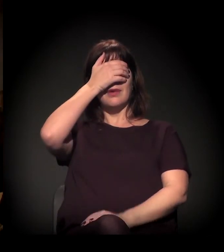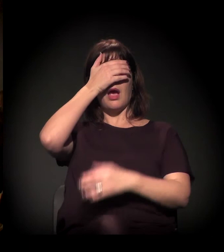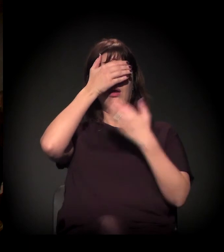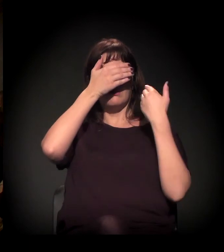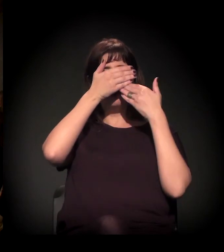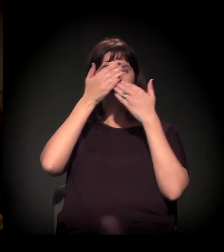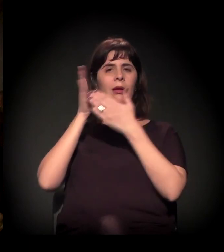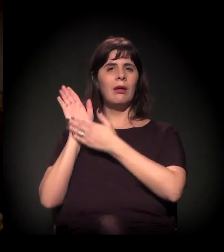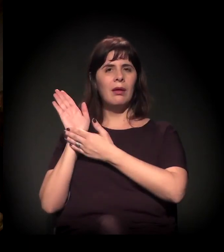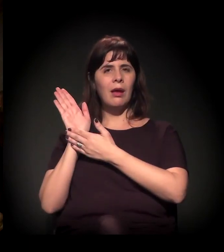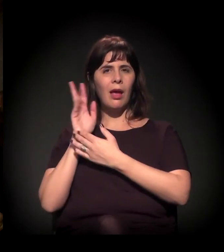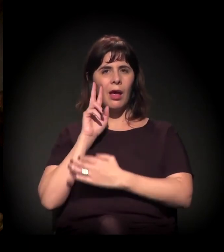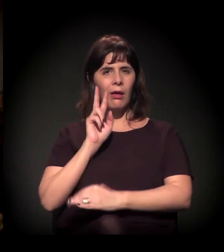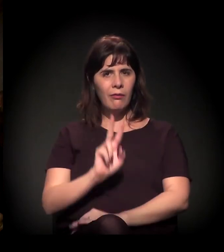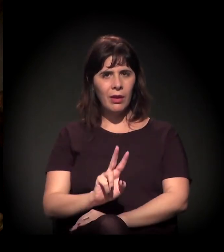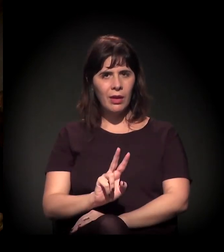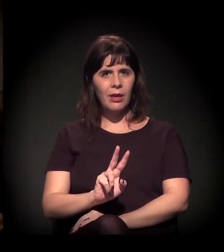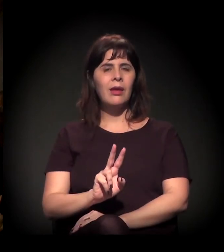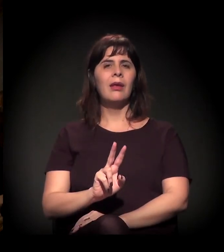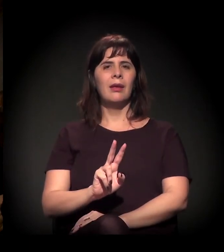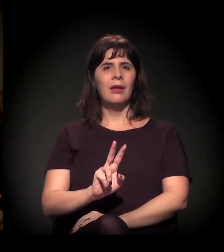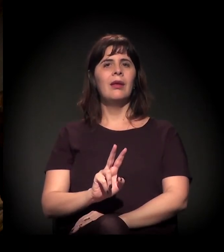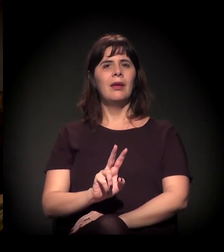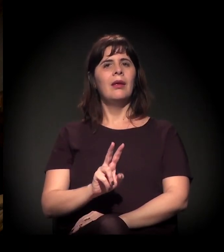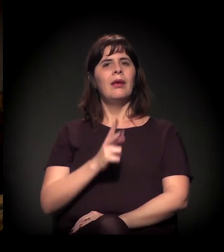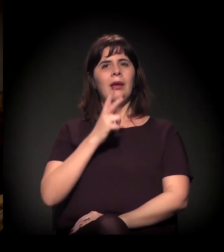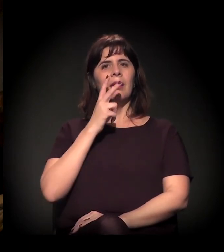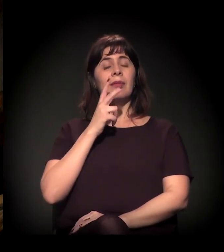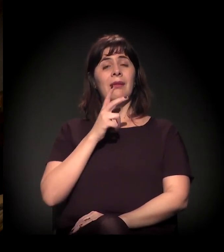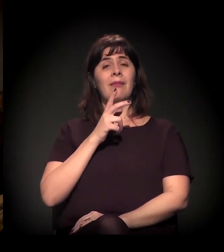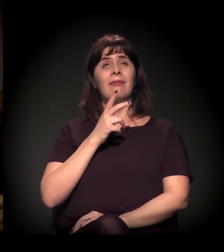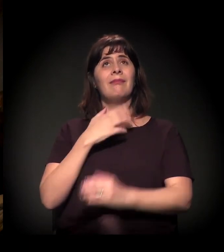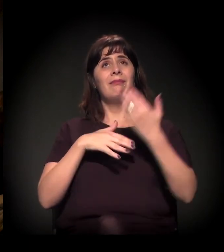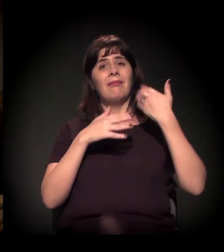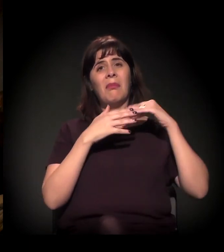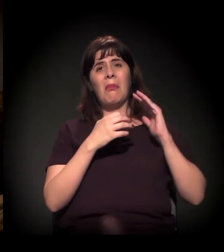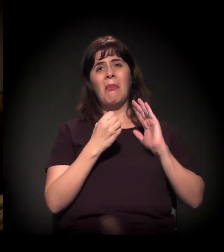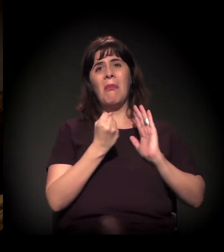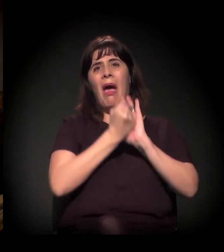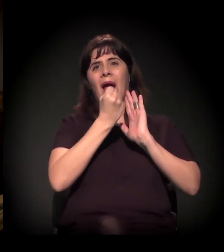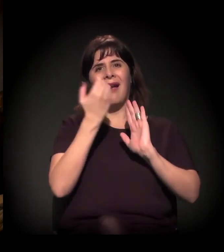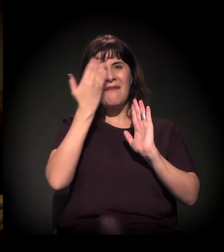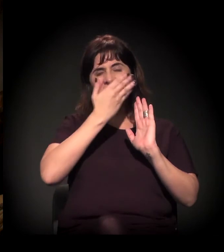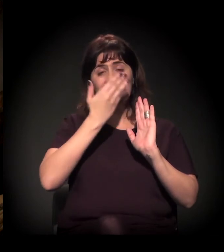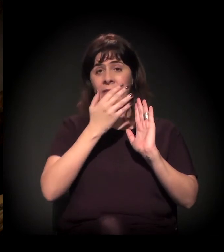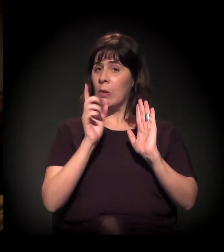está deixando de ser aquela marca que está ali, do invisível.